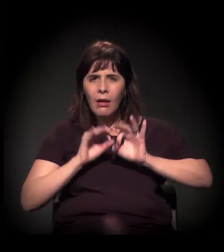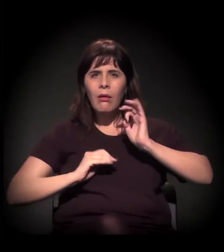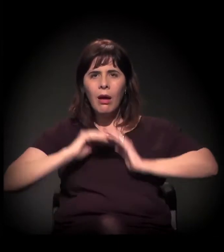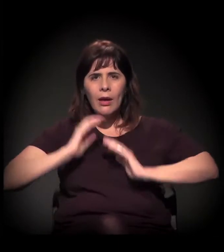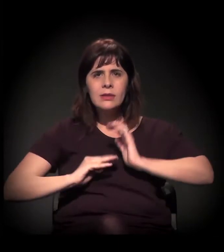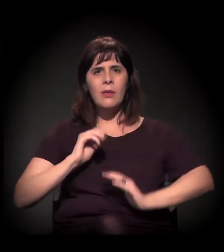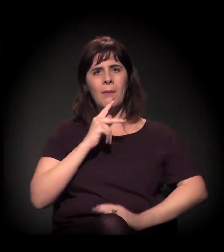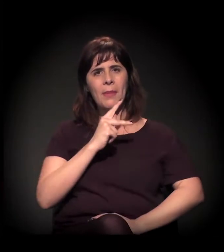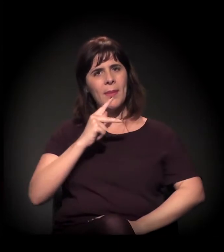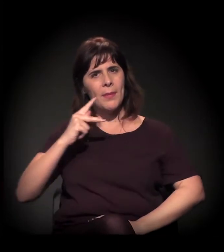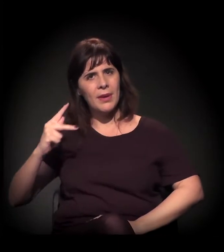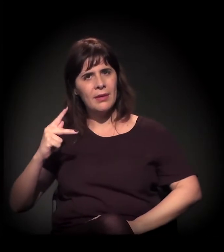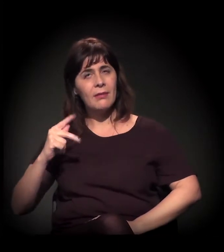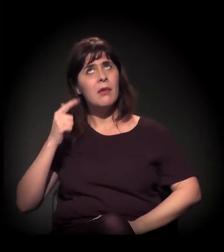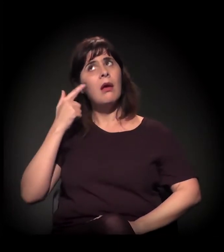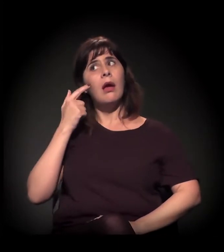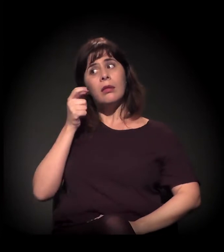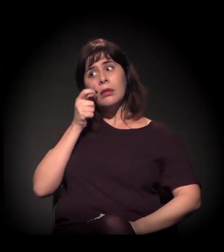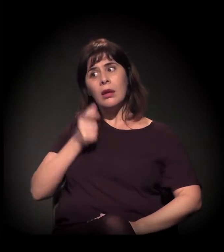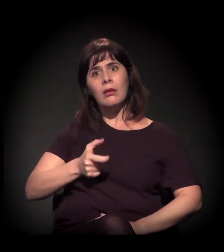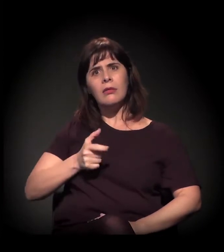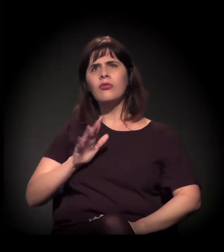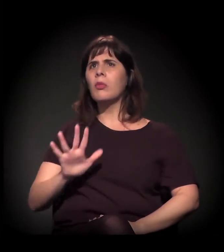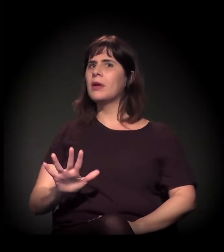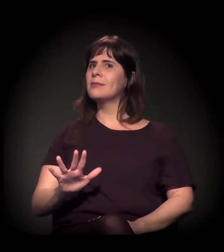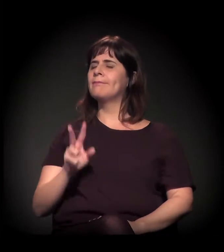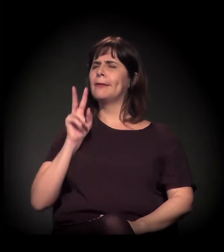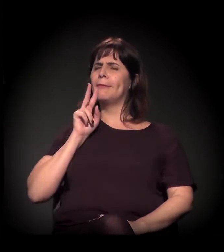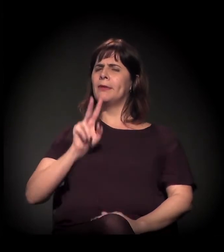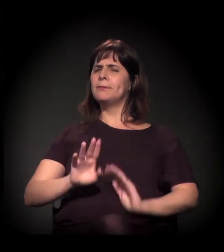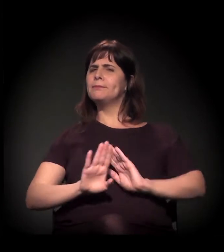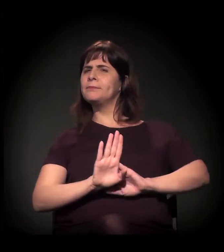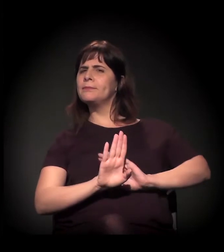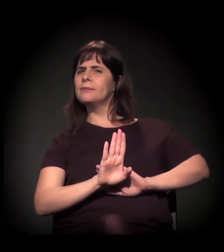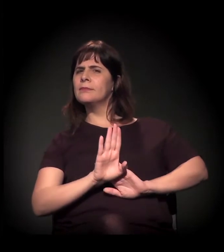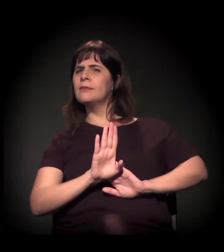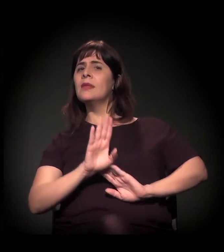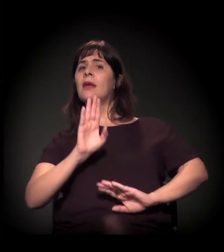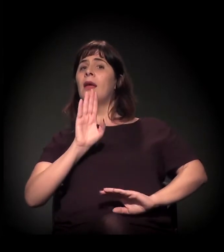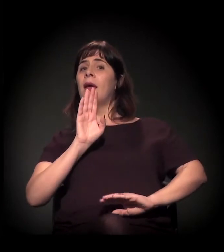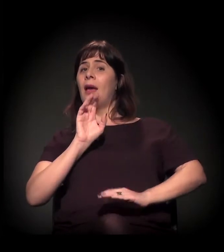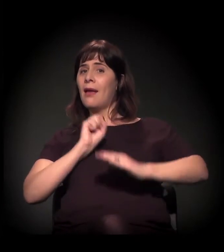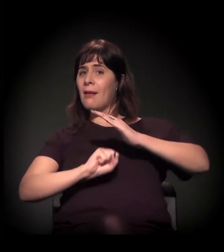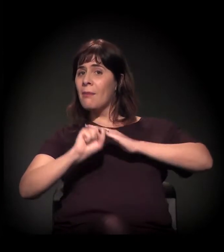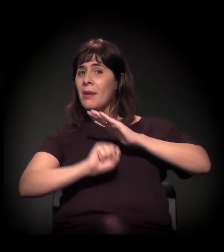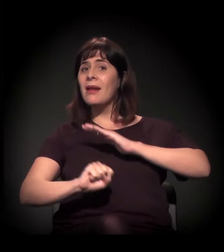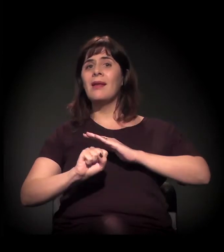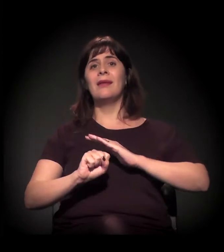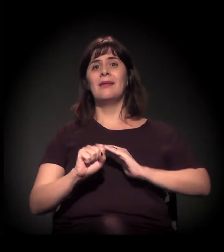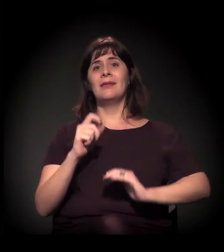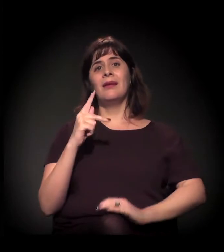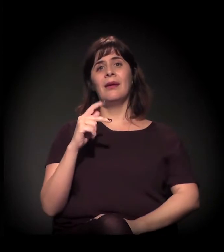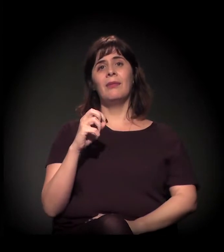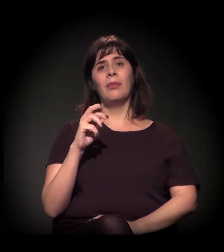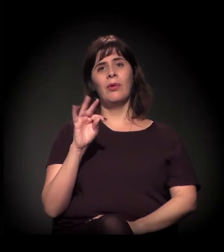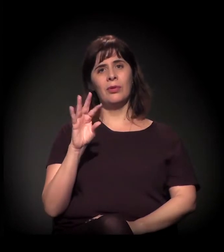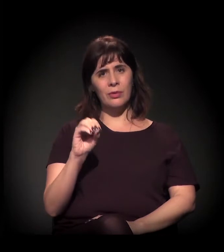um dos maiores empregadores da região é a Porto Seguro, que tem interesse na área que não por coincidência fez um aparelho cultural ali –,